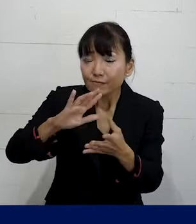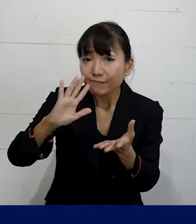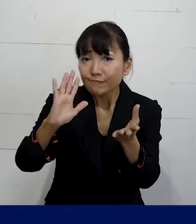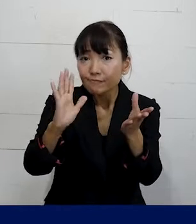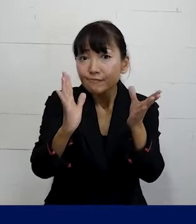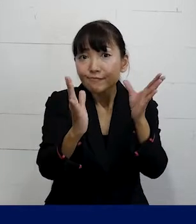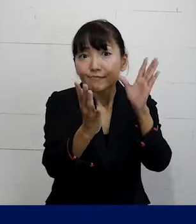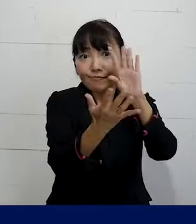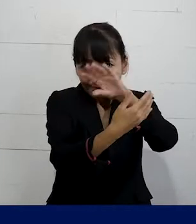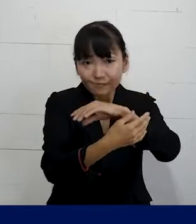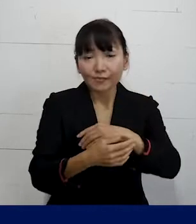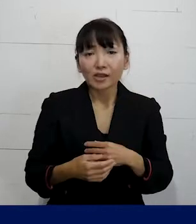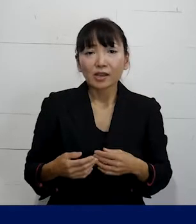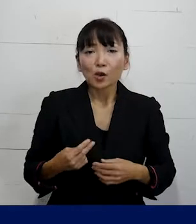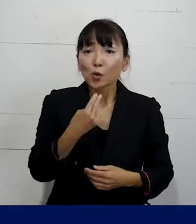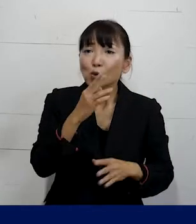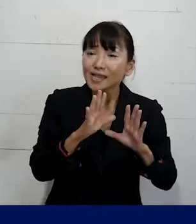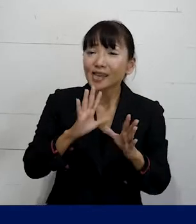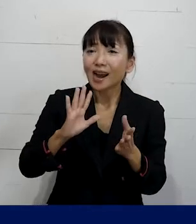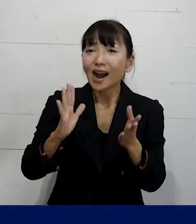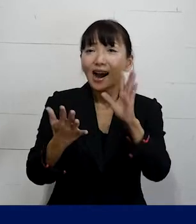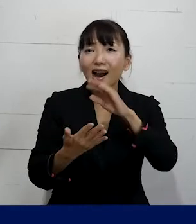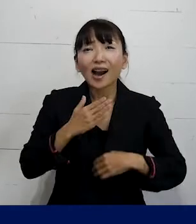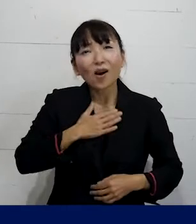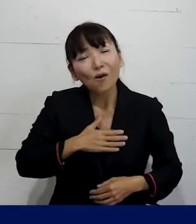職場の雰囲気から変えていくとか